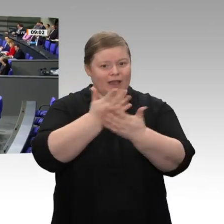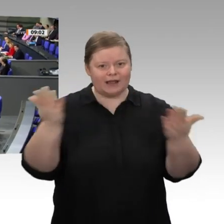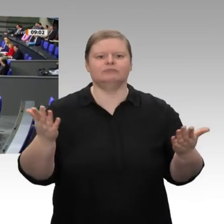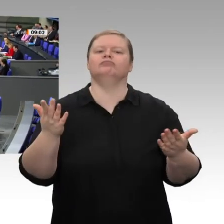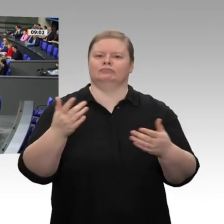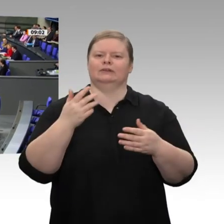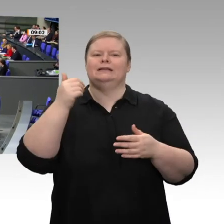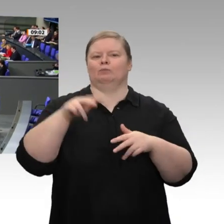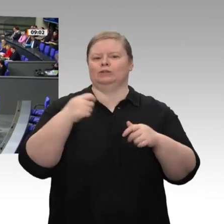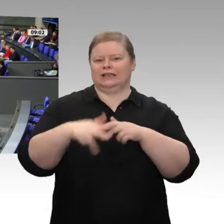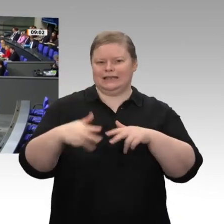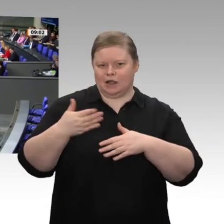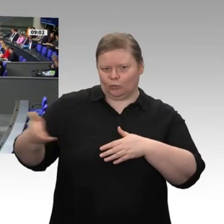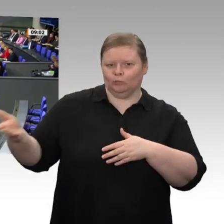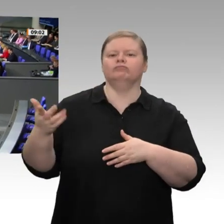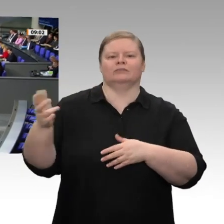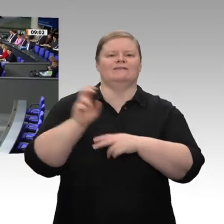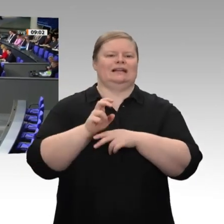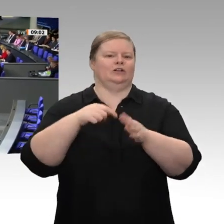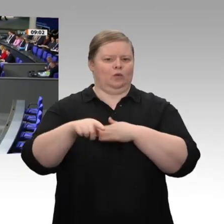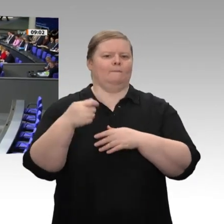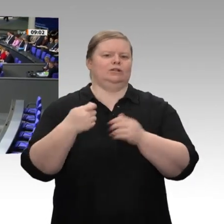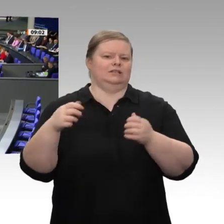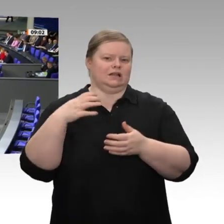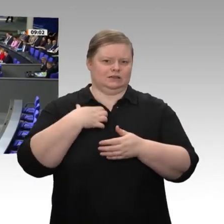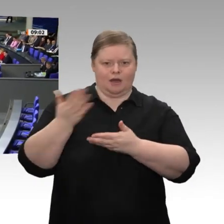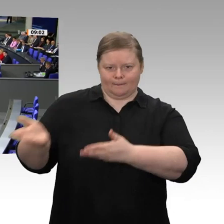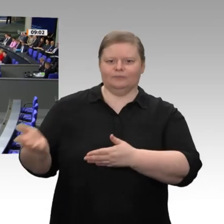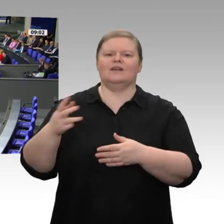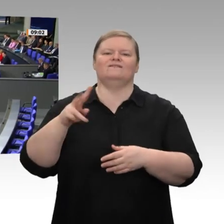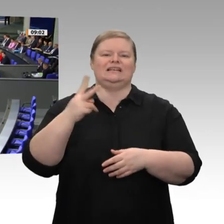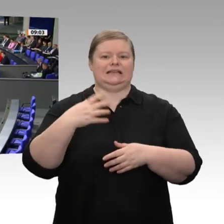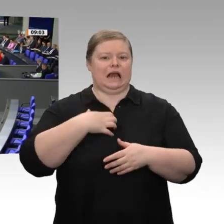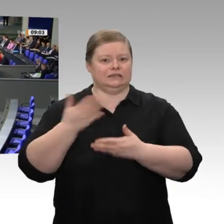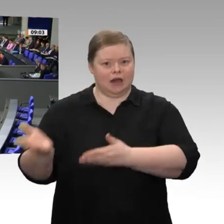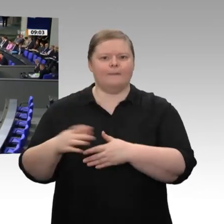sie tragenden Fraktionen und Parteien, haben heute Nacht vereinbart, dass wir - erstmals